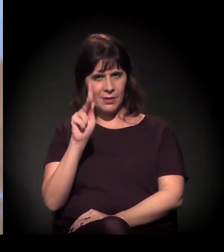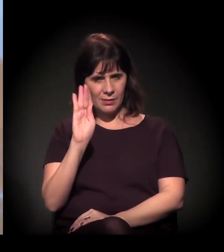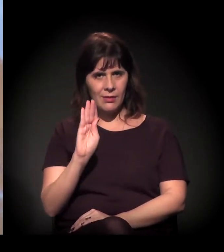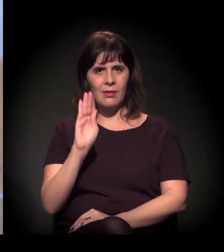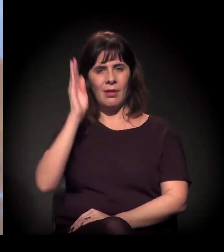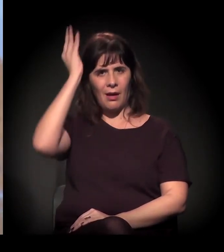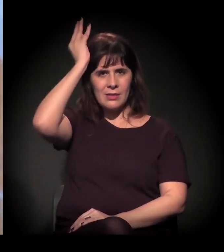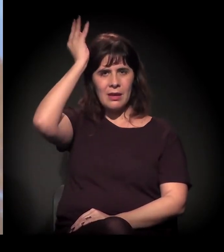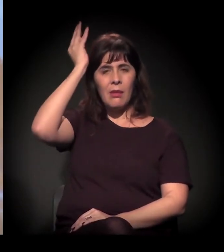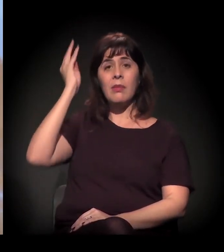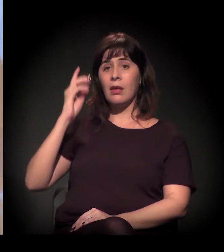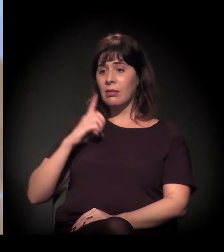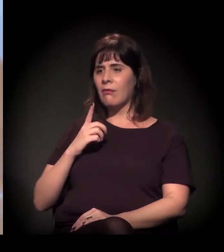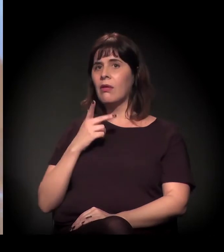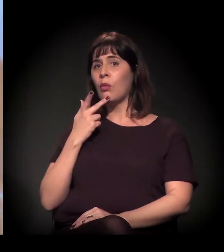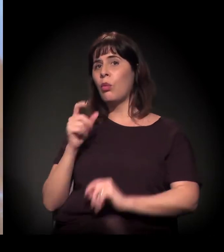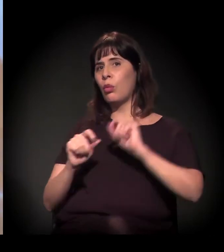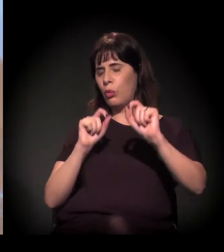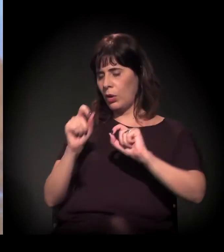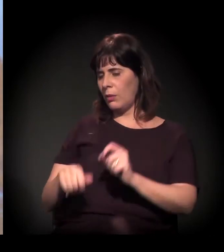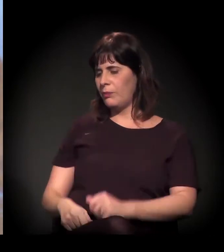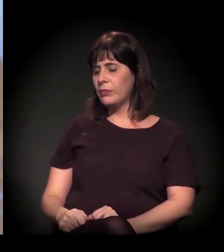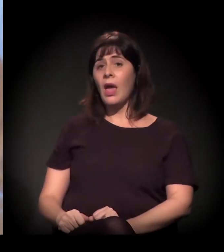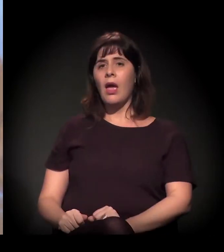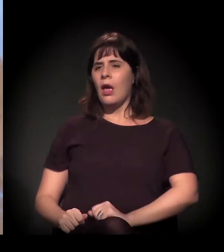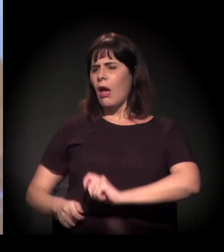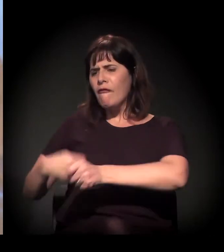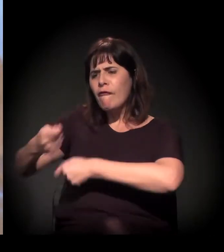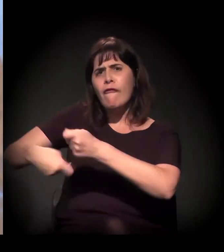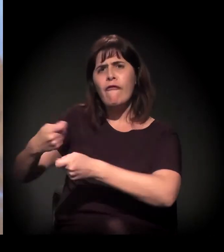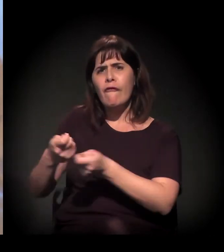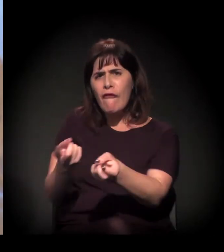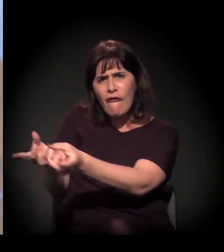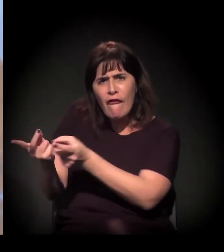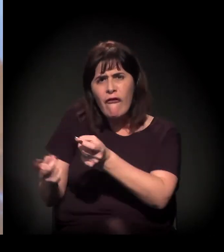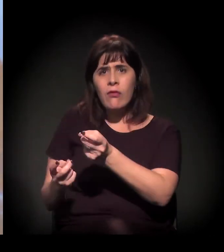você tira o fluxo, depois vem com trator derrubando os cortiços...